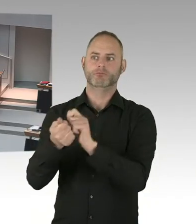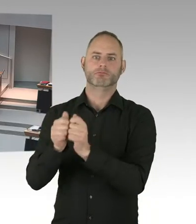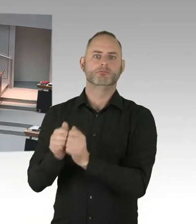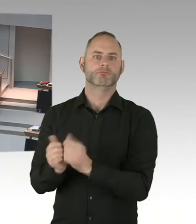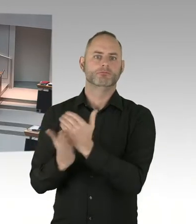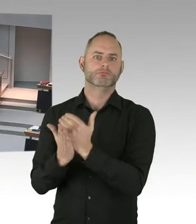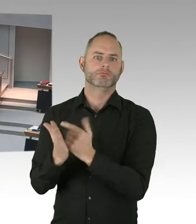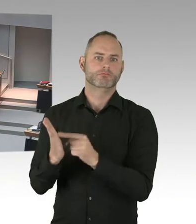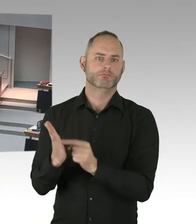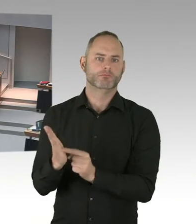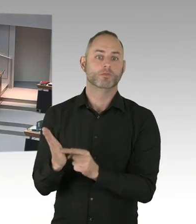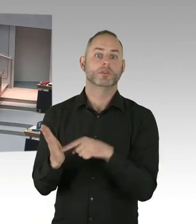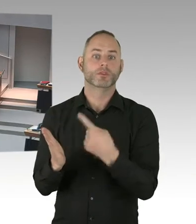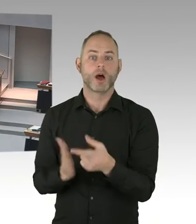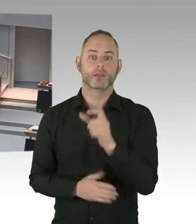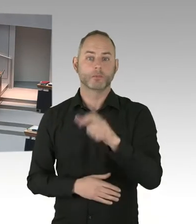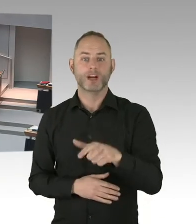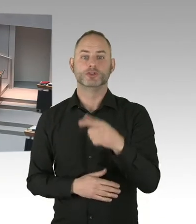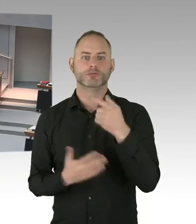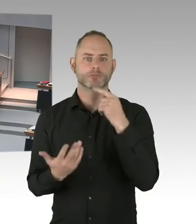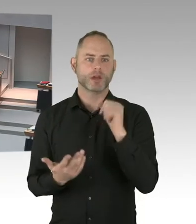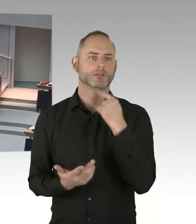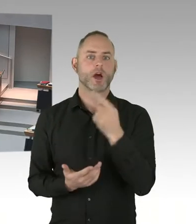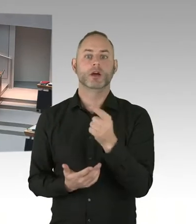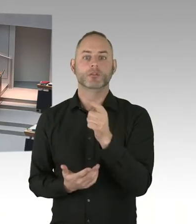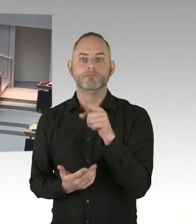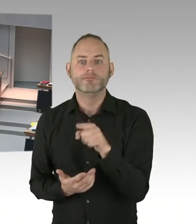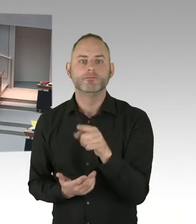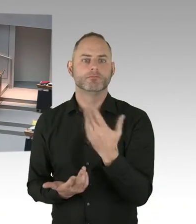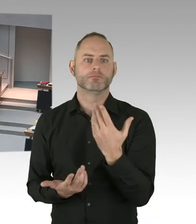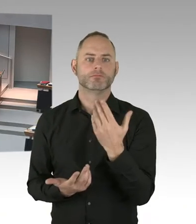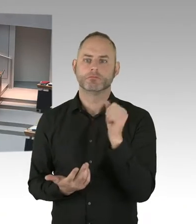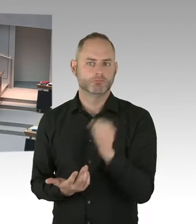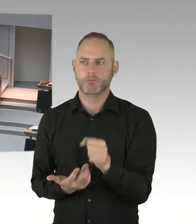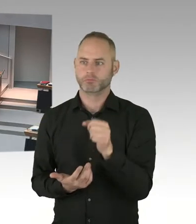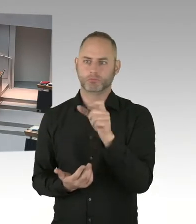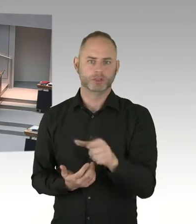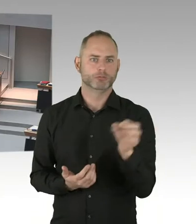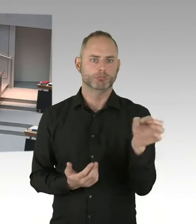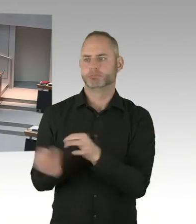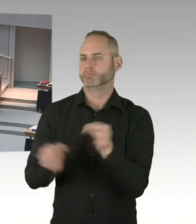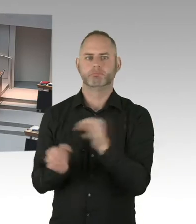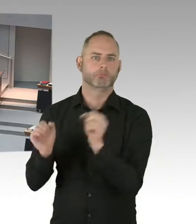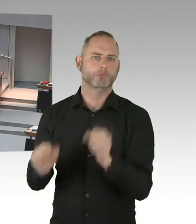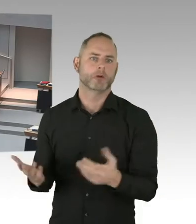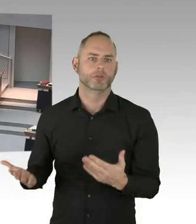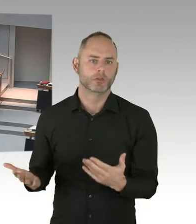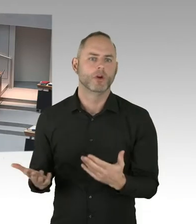Aber wir befinden uns im europaweiten Ausschreibungsverfahren. Und wie Sie sicherlich schon gehört haben,